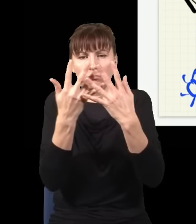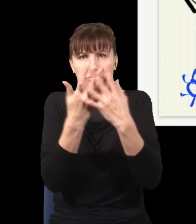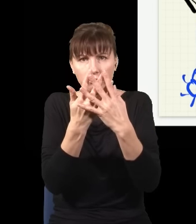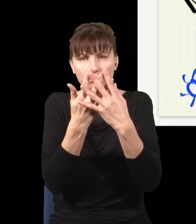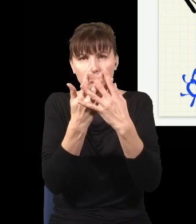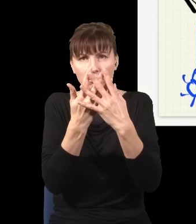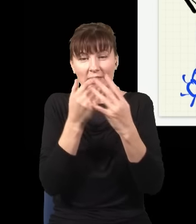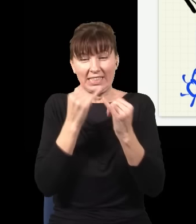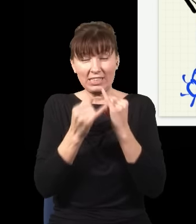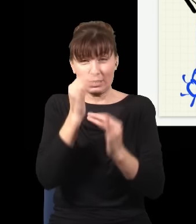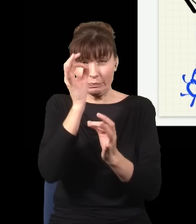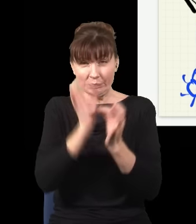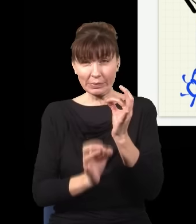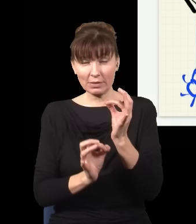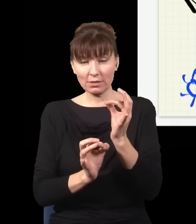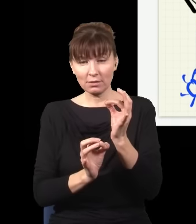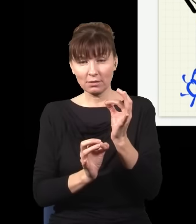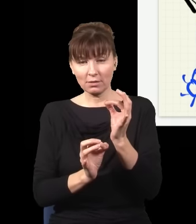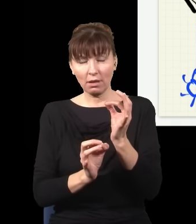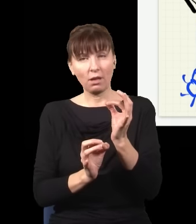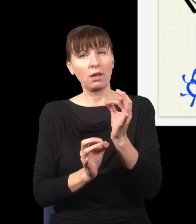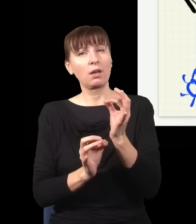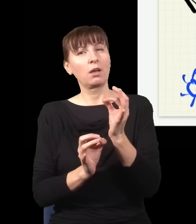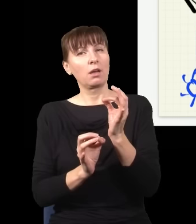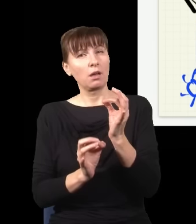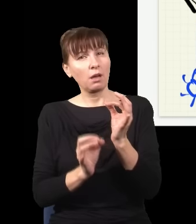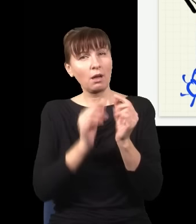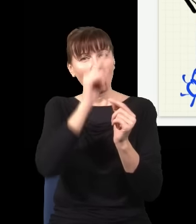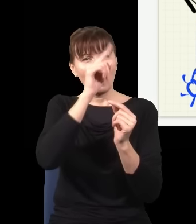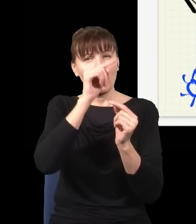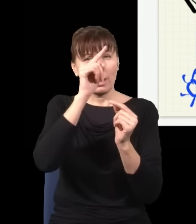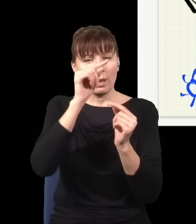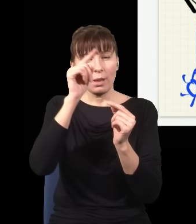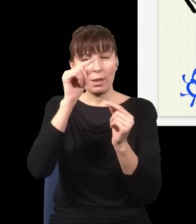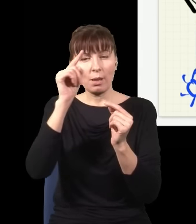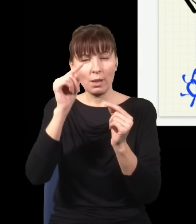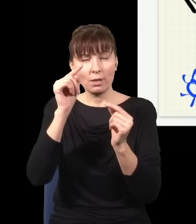Jak to zrobię precyzyjnie, to się okaże, że te prążki interferencyjne są dokładnie takie,